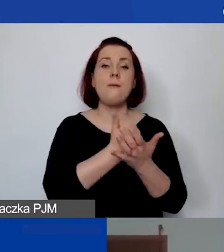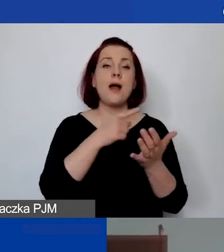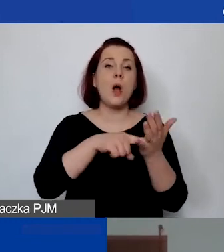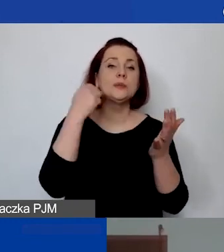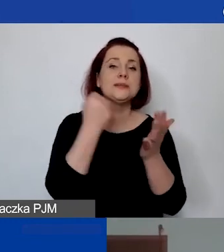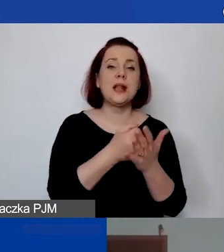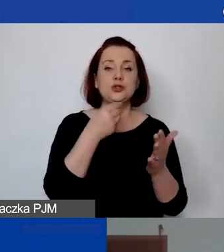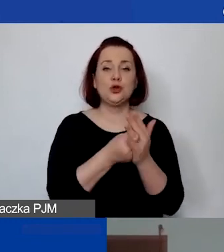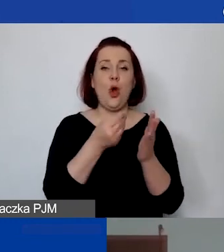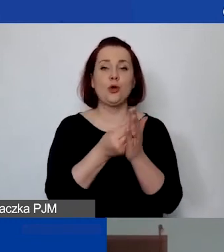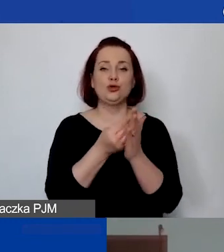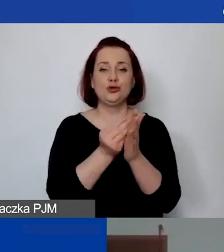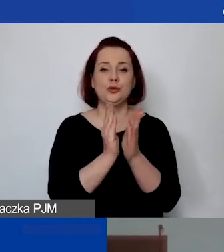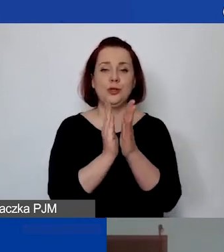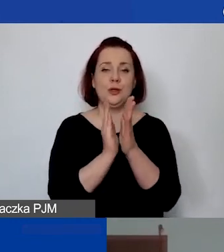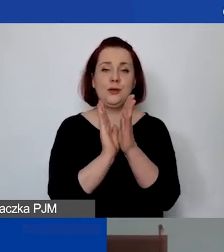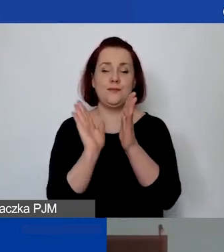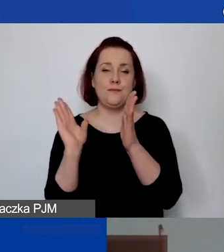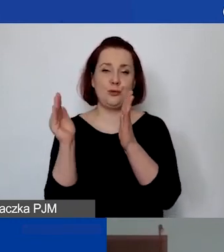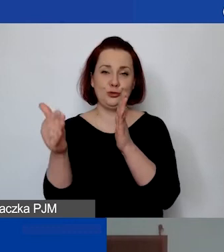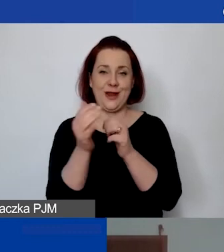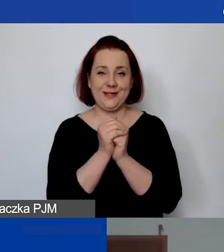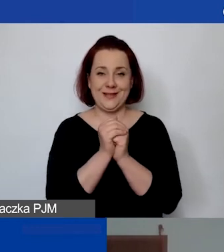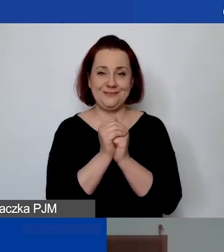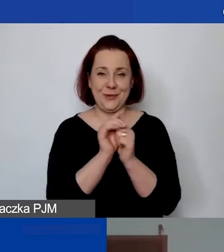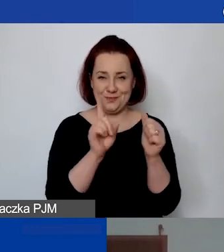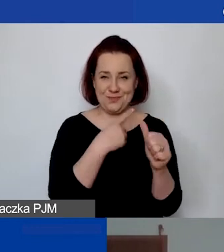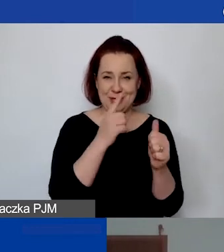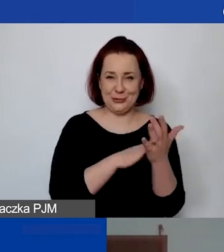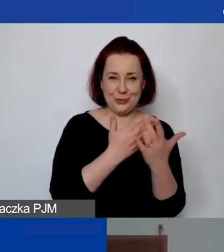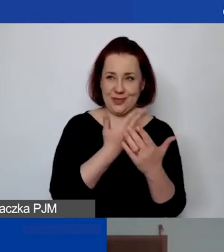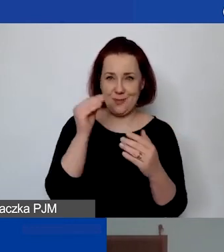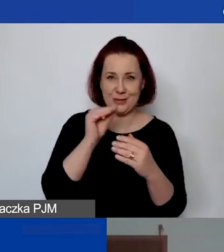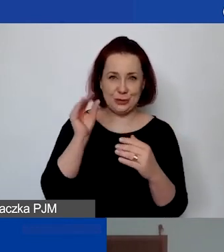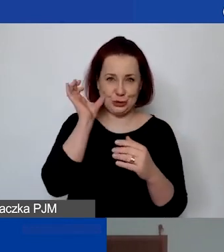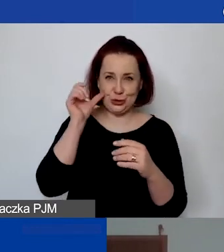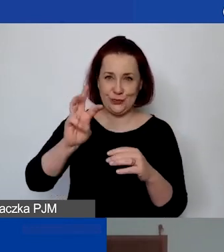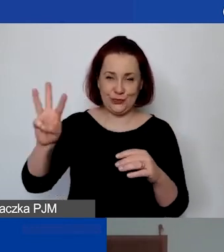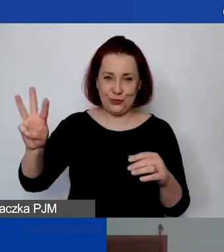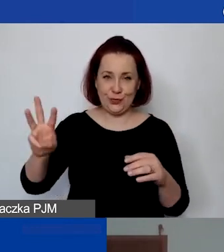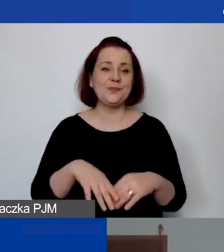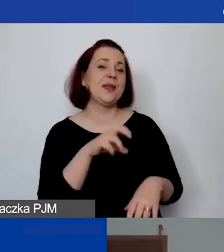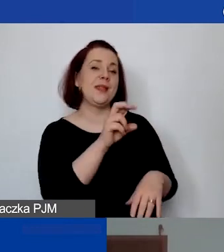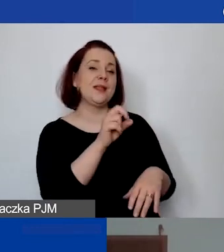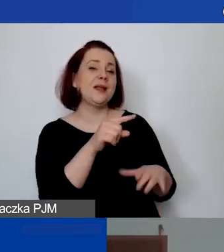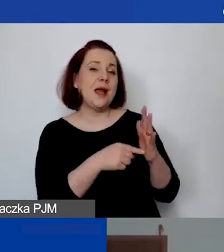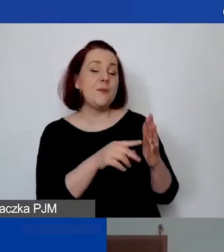Czyli ten pierwszy przykład. Jego nie ma jeszcze na stronie, prawda? Tak, bo on nie był częścią ogłoszenia konkursowego,